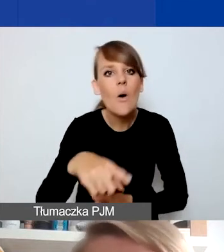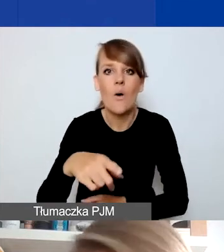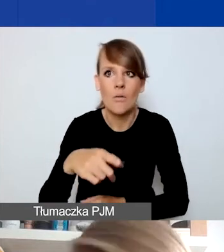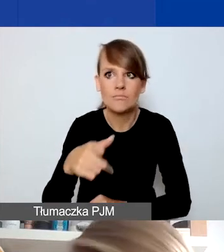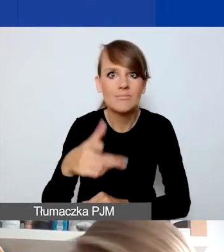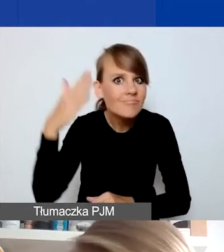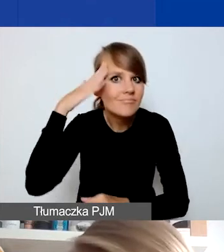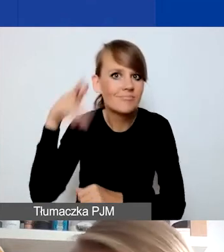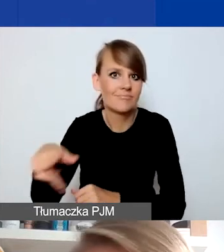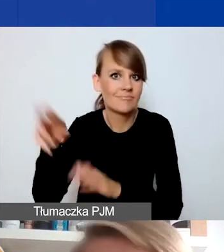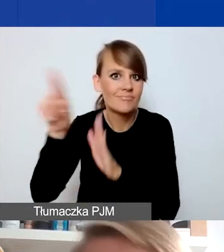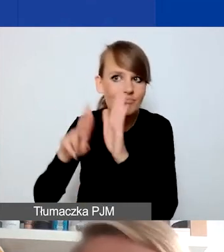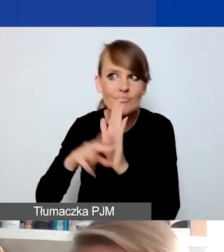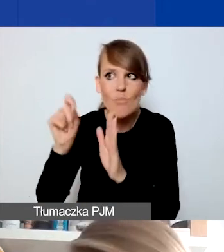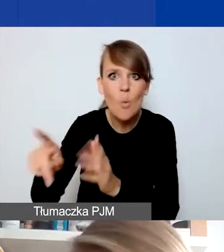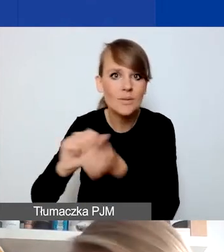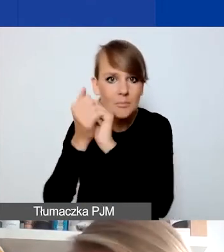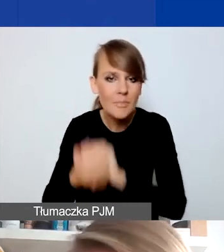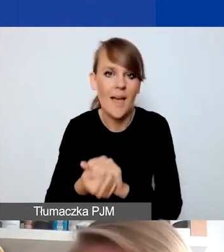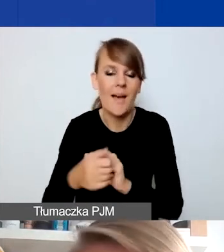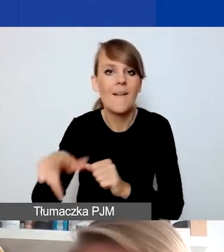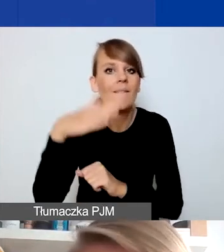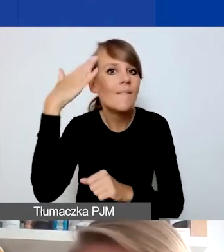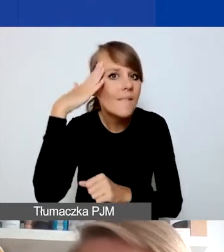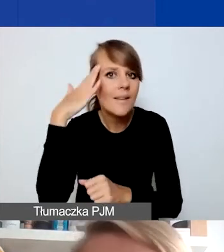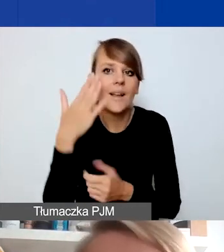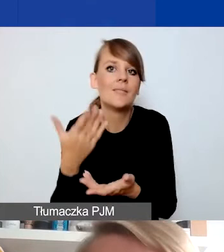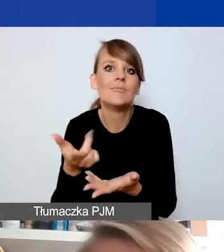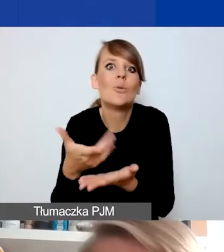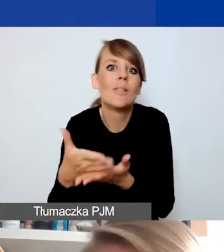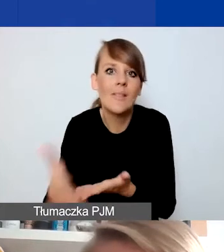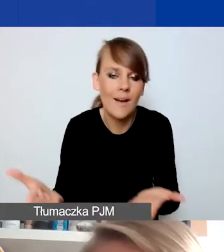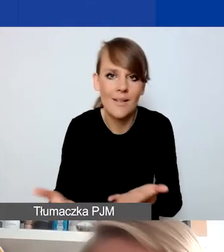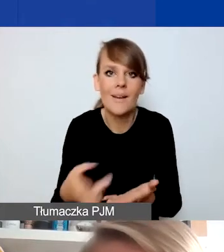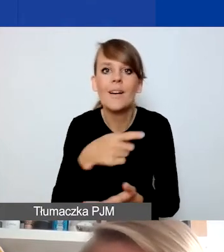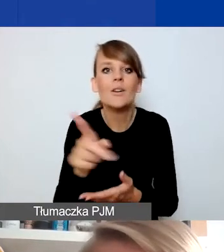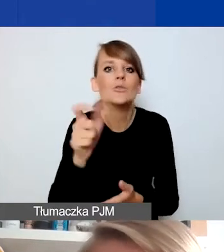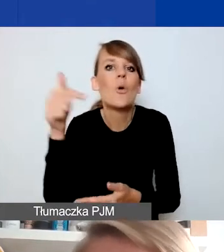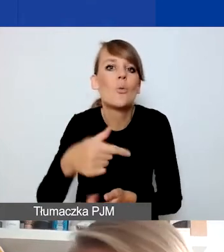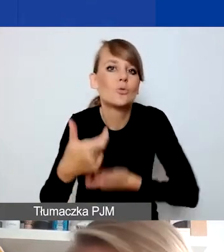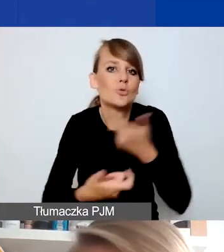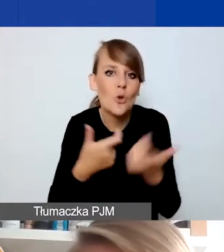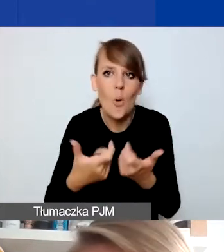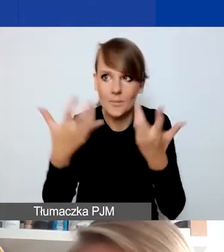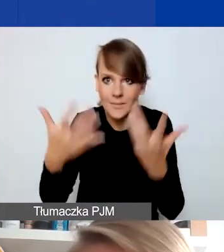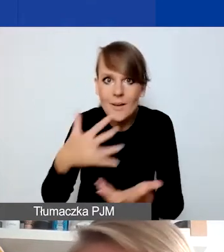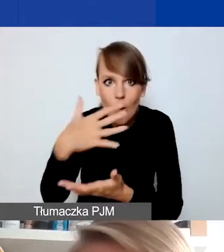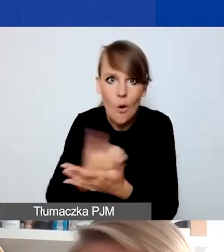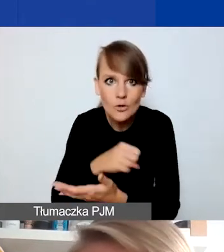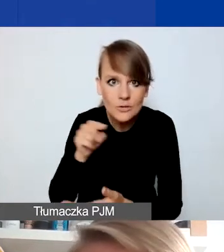wiedziały, że do nich doszło, wiedziały, z czym to się wiąże. I ewentualnie co muszą zrobić, żeby skorzystać z takiej sytuacji,